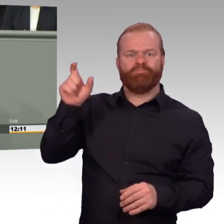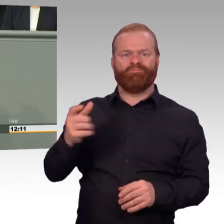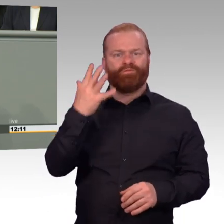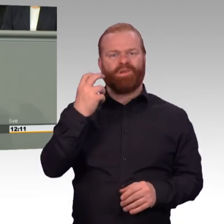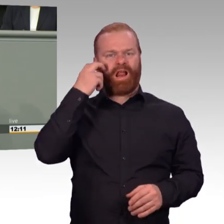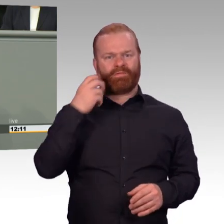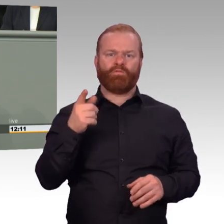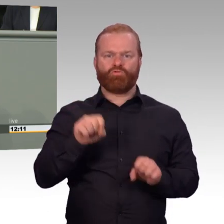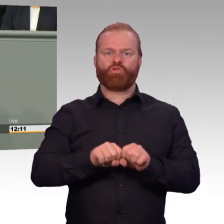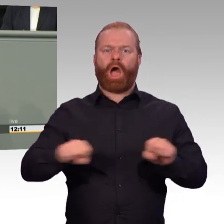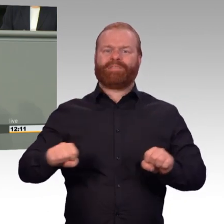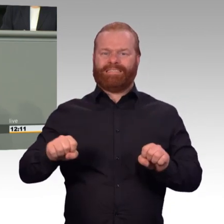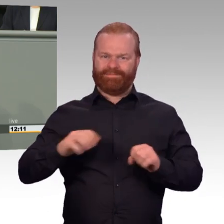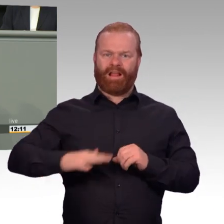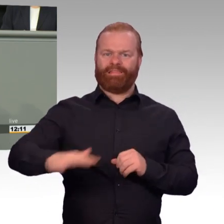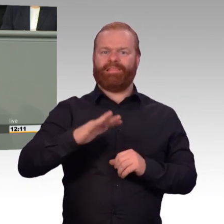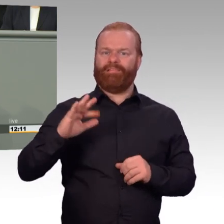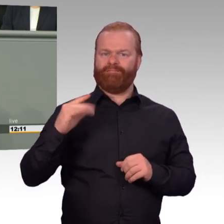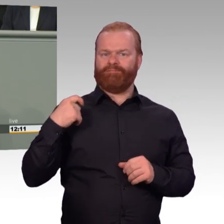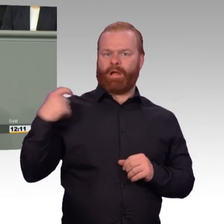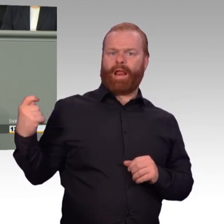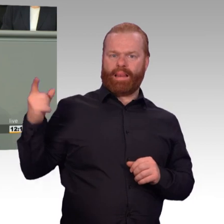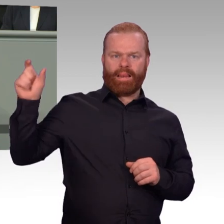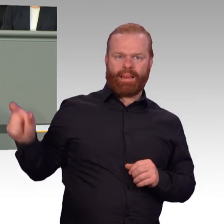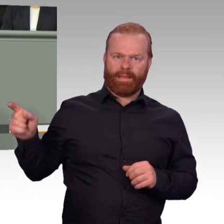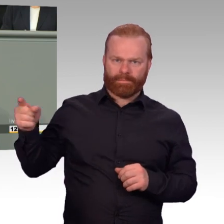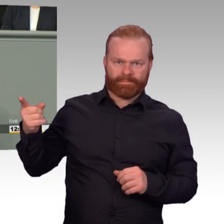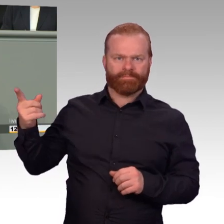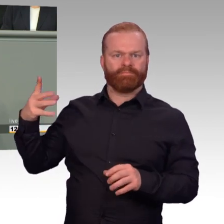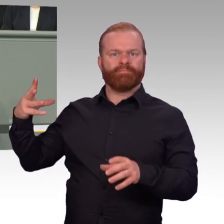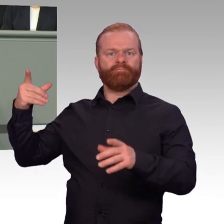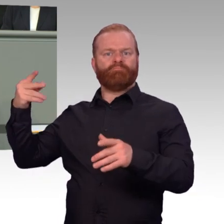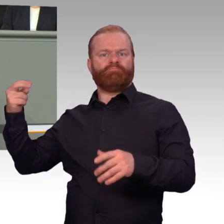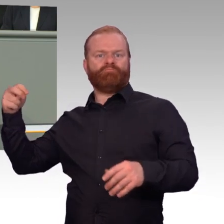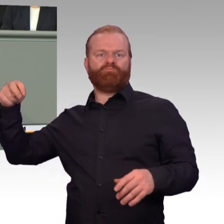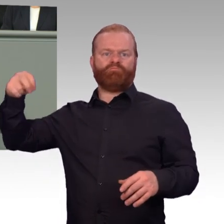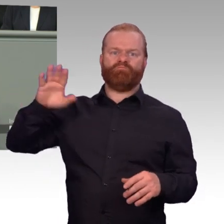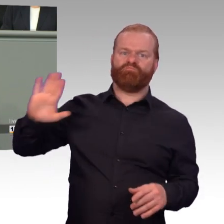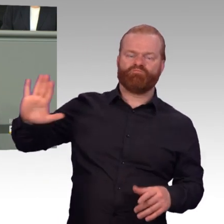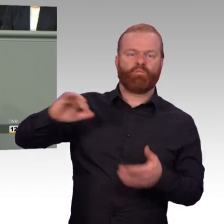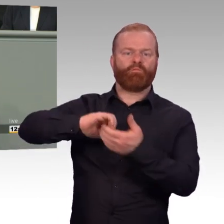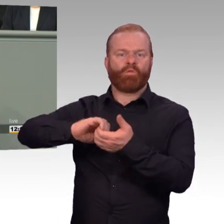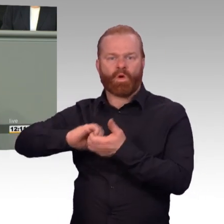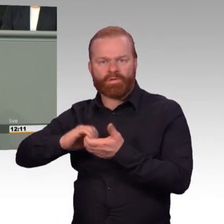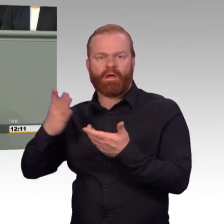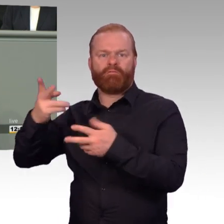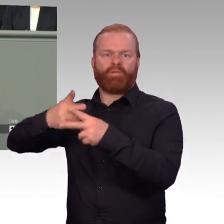nicht unbedingt leichter, aber attraktiver zu machen. Ein echter Durchbruch ist auch aus unserer Sicht